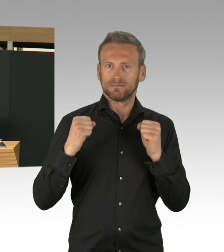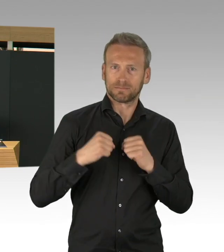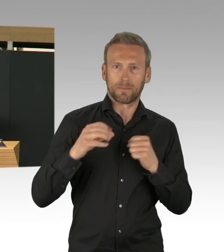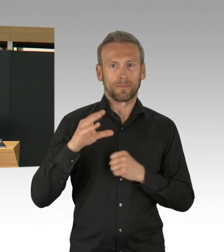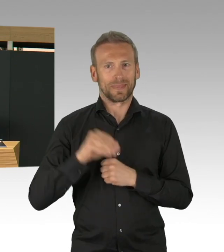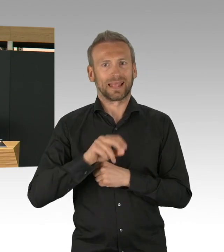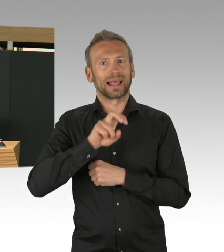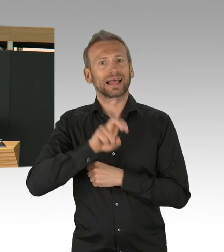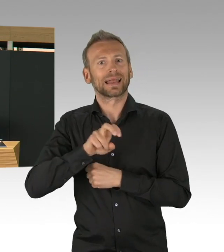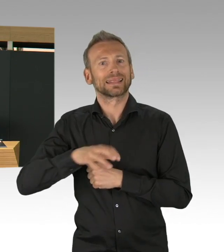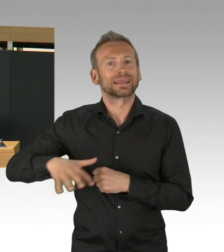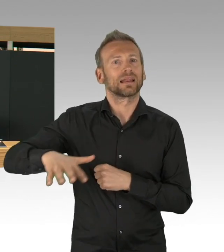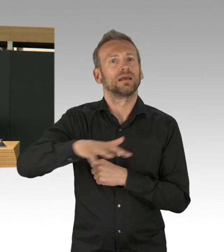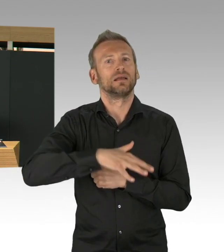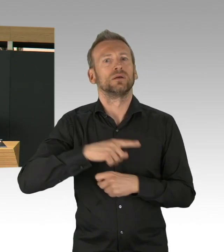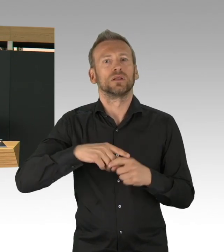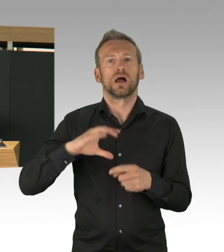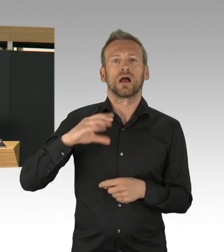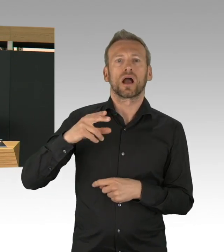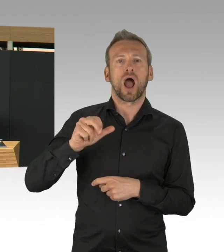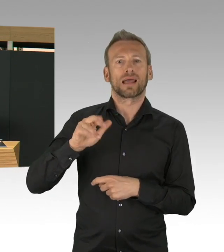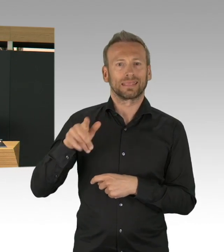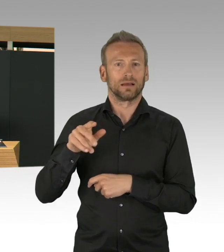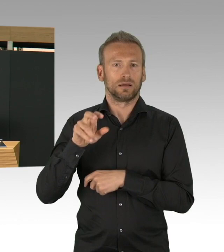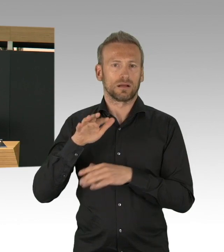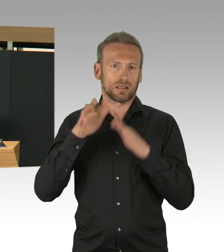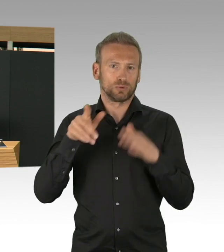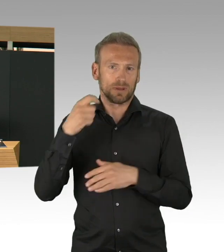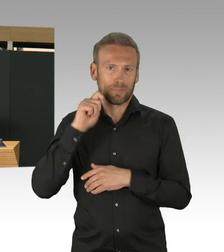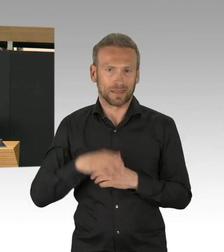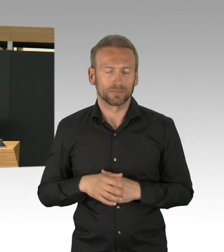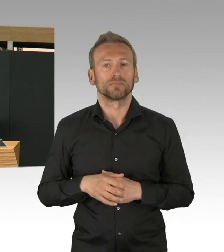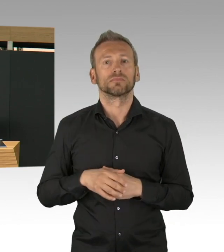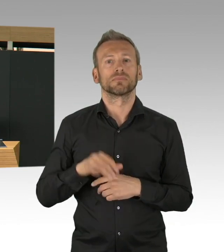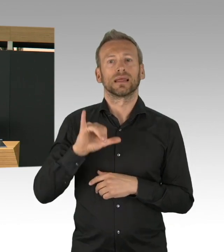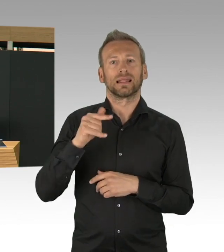dass die Ausstattung mit Beatmungsgeräten in Berlin in den Krankenhäusern ganz gut vorangebracht worden sind.